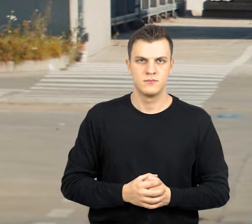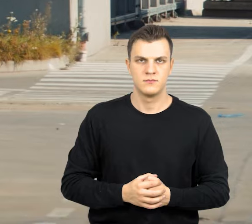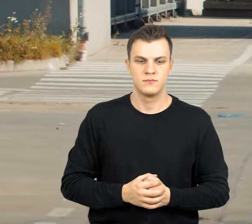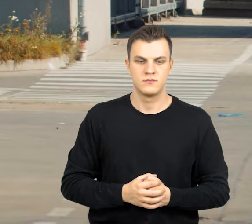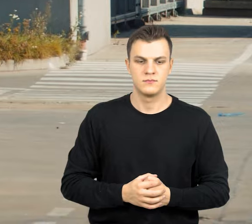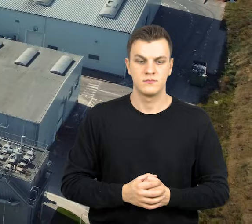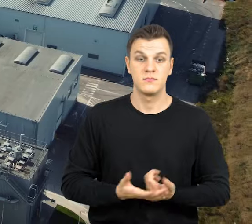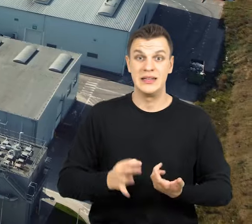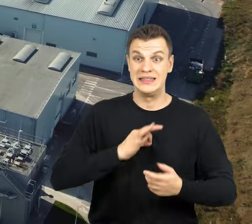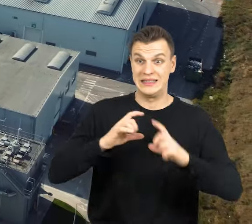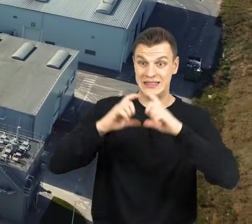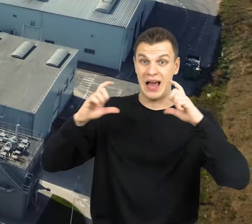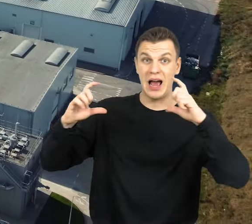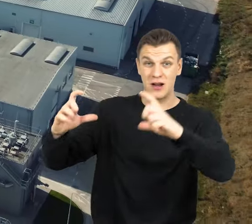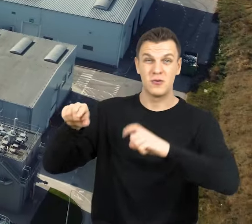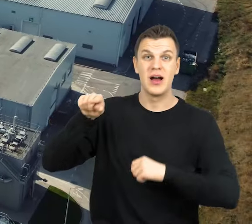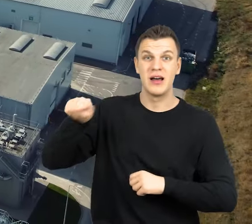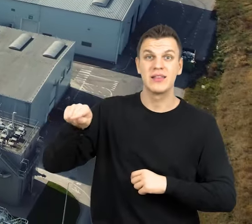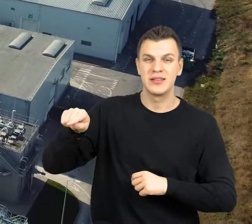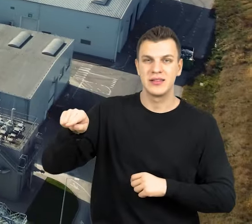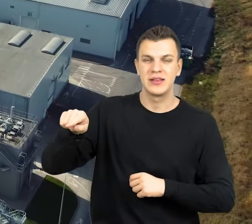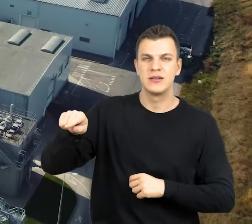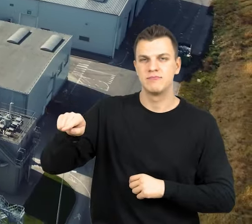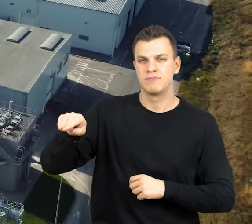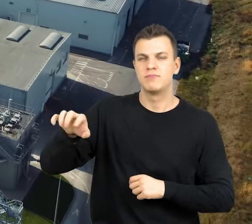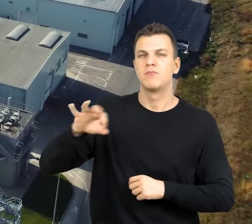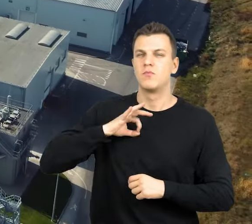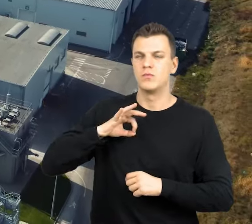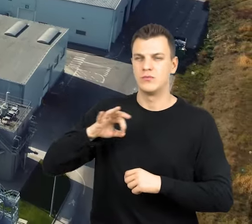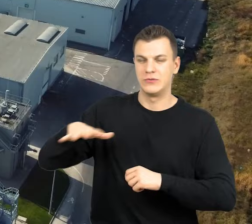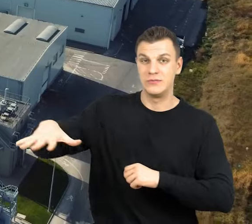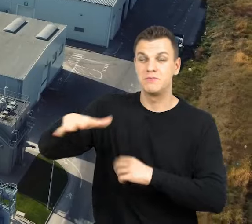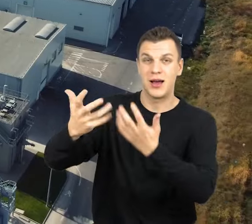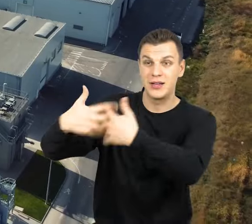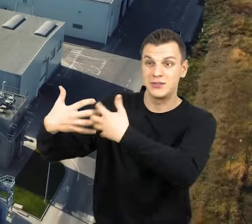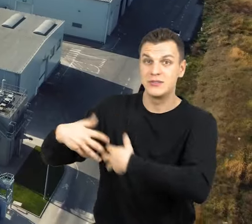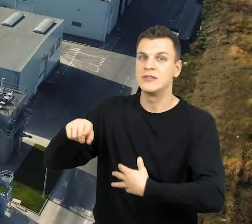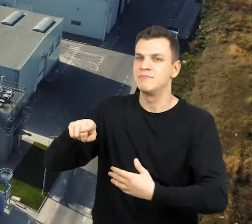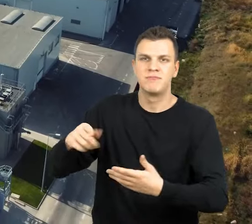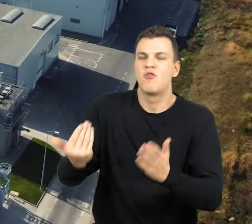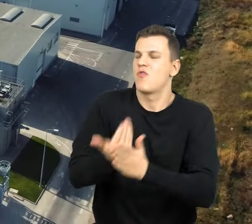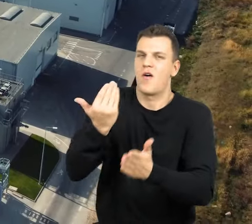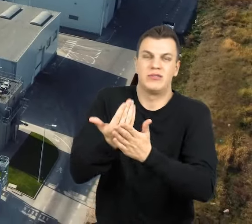Nasz zakład, a konkretnie instalacja znajdująca się na terenie zakładu jest jedną z najnowocześniejszych tego typu instalacji w Polsce.